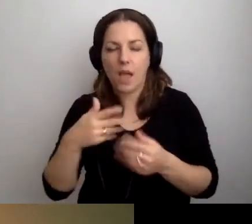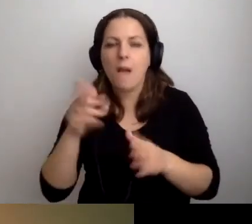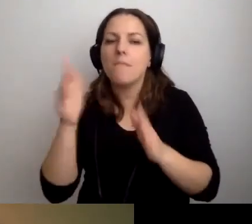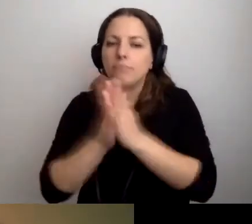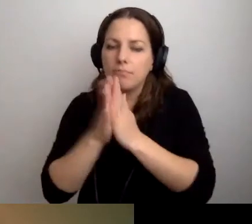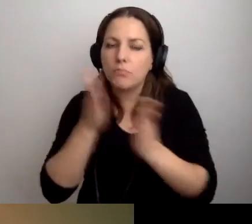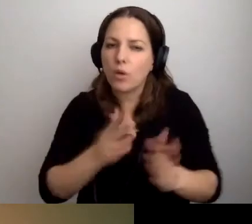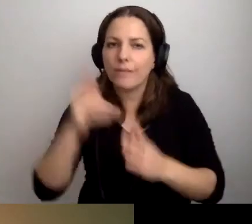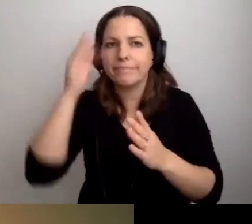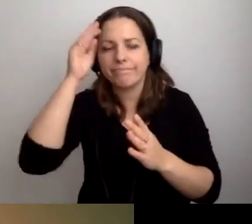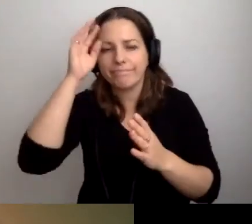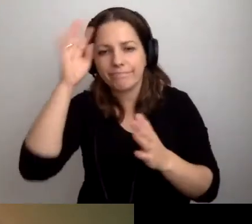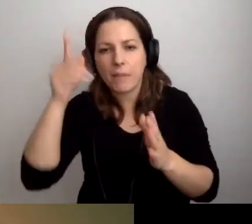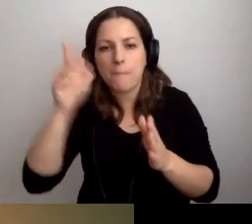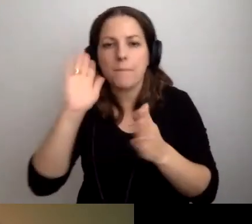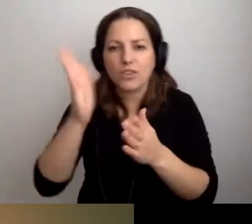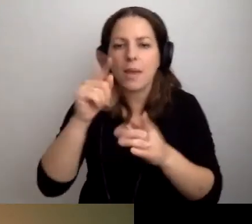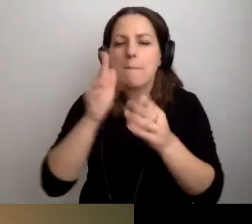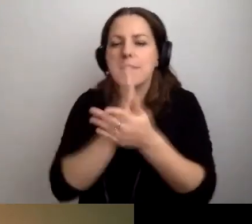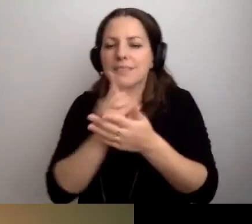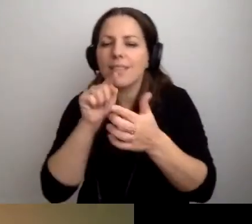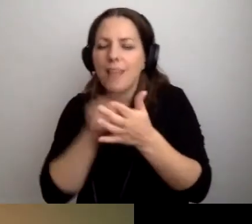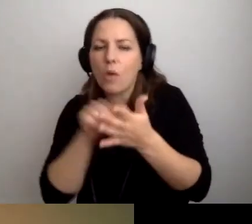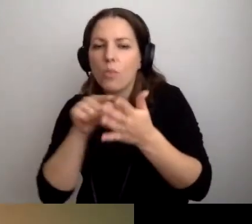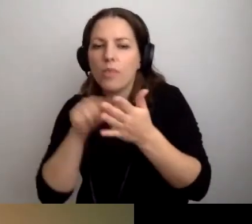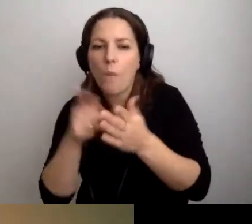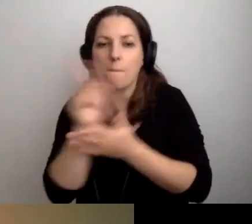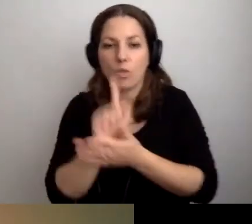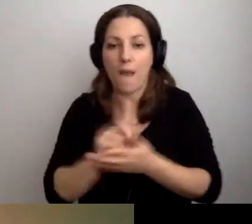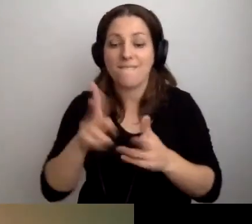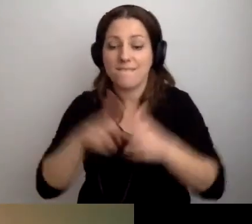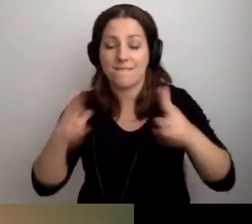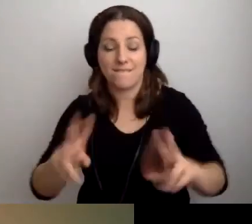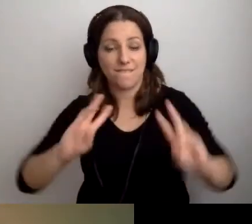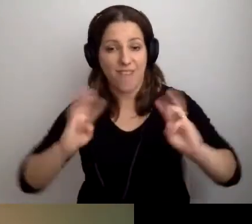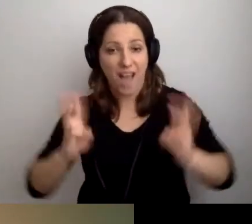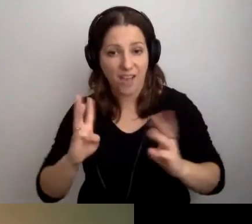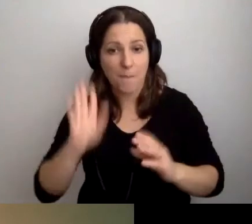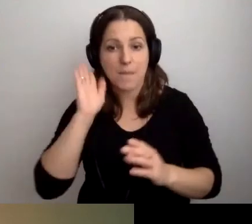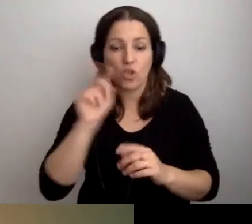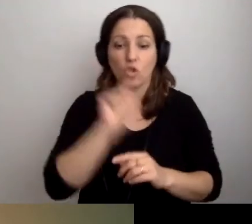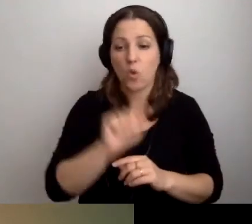To będzie między taką a taką minutą. Podczas warsztatów będzie to i to.